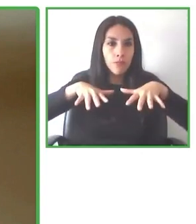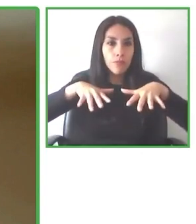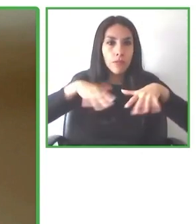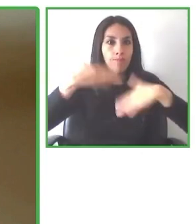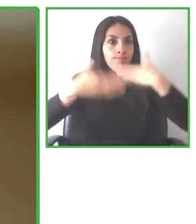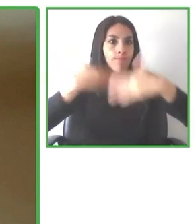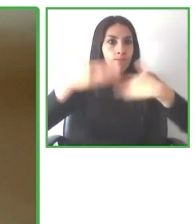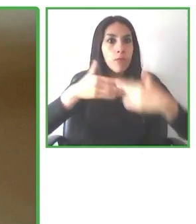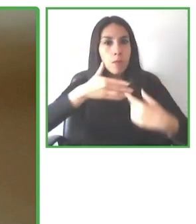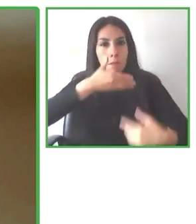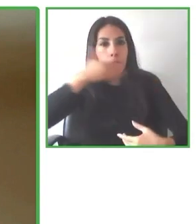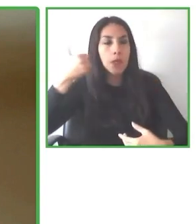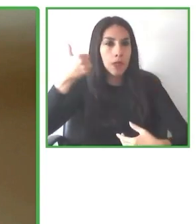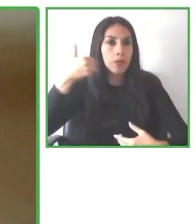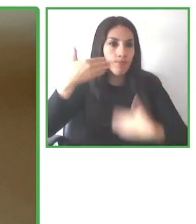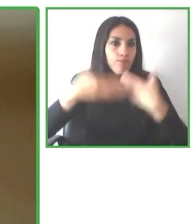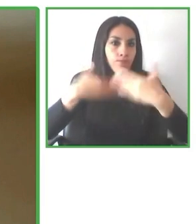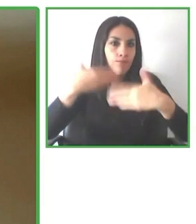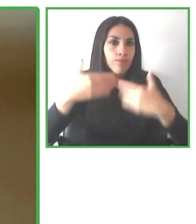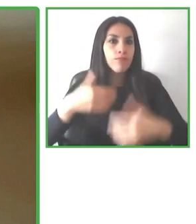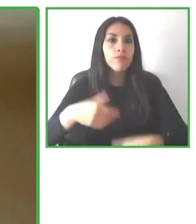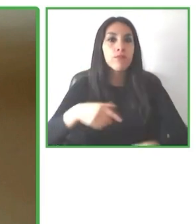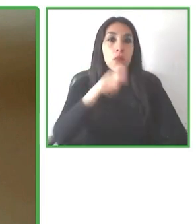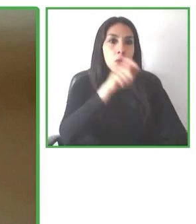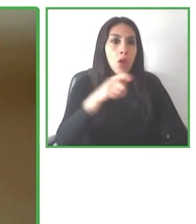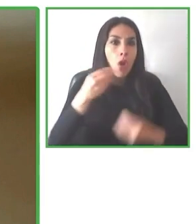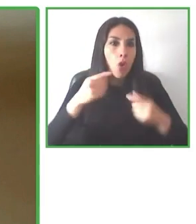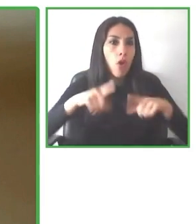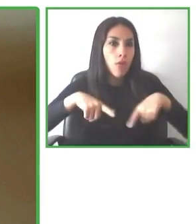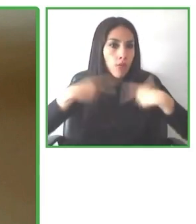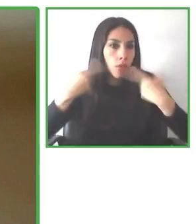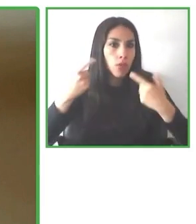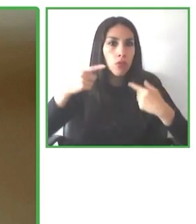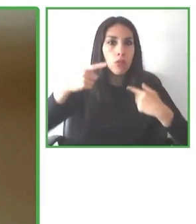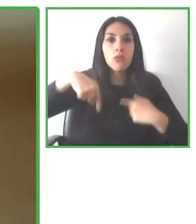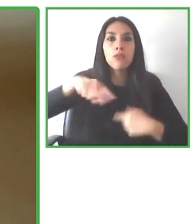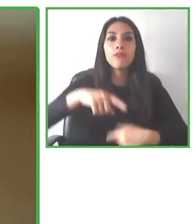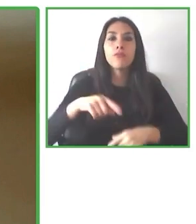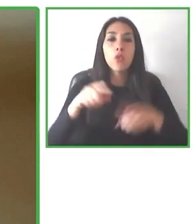del Turismo. También se está haciendo la distribución de la norma y os animamos a que